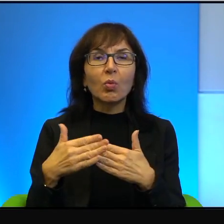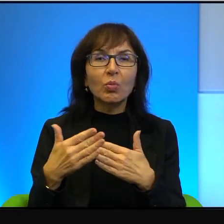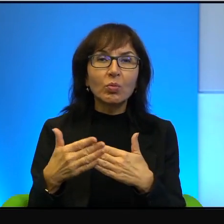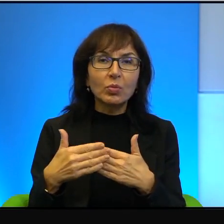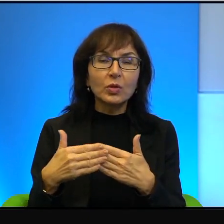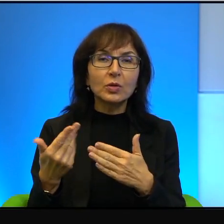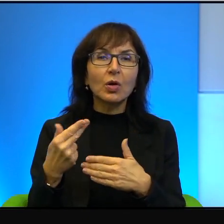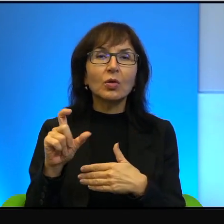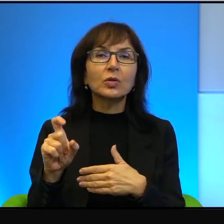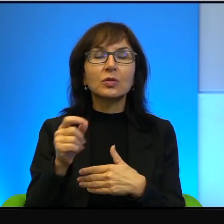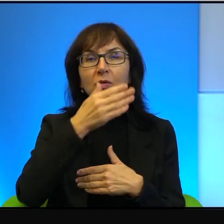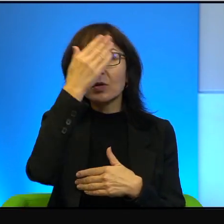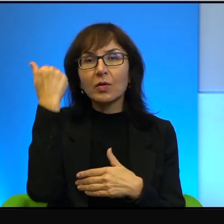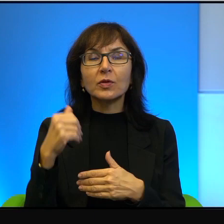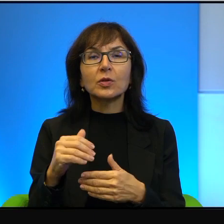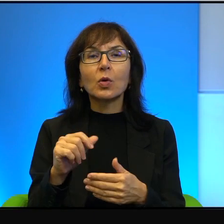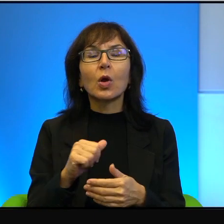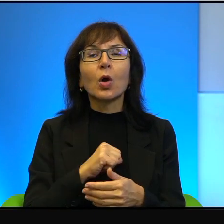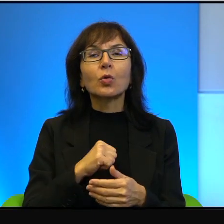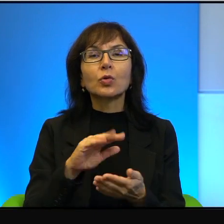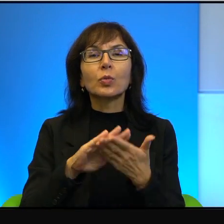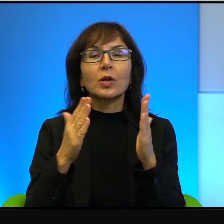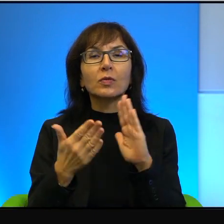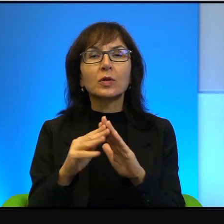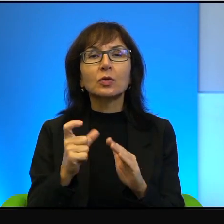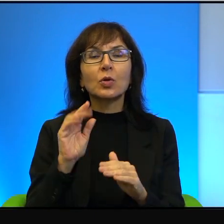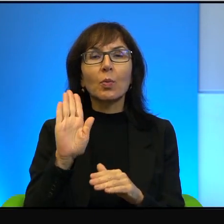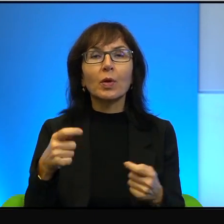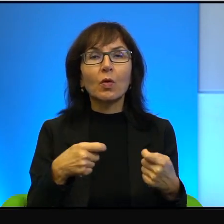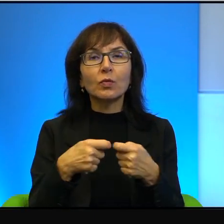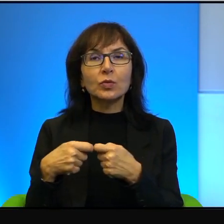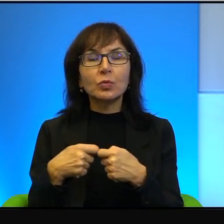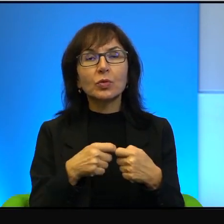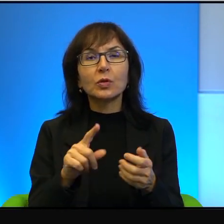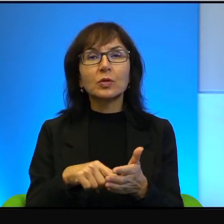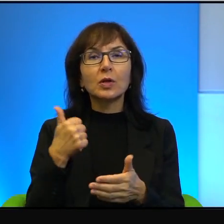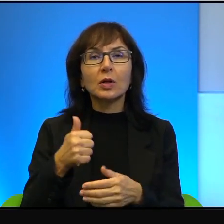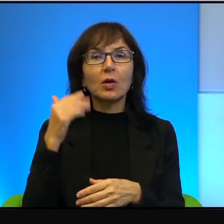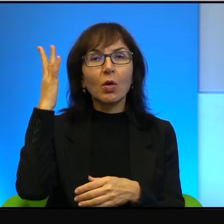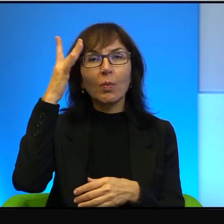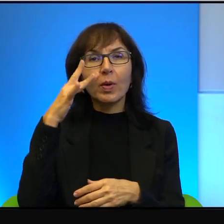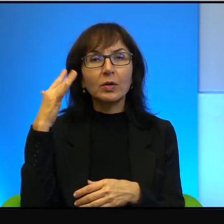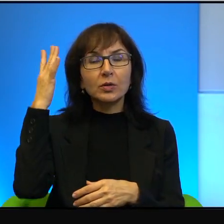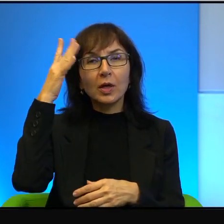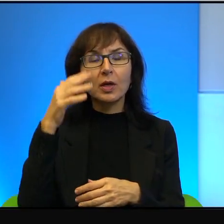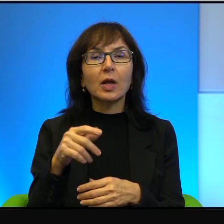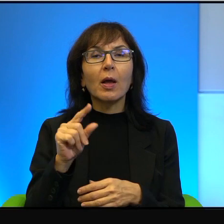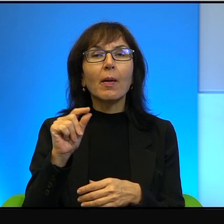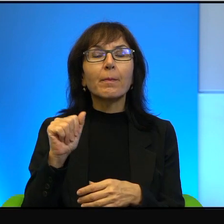To, co mają wspólne, to mają jedno marzenie wspólne. Otóż Palestyńczycy mają takie